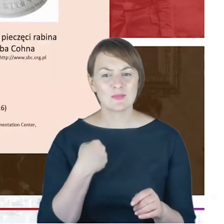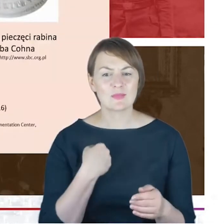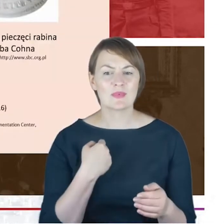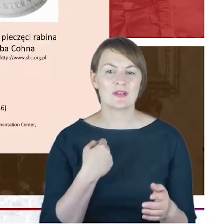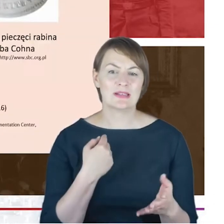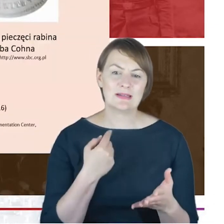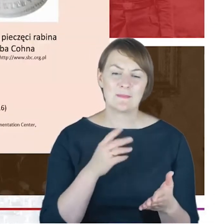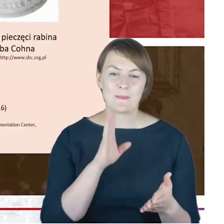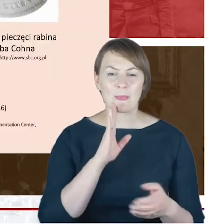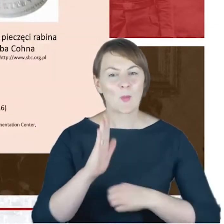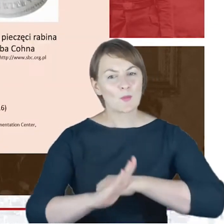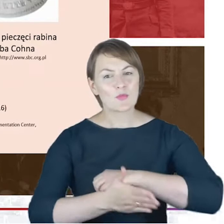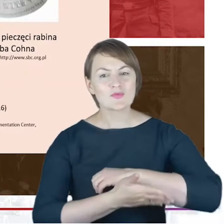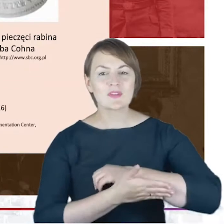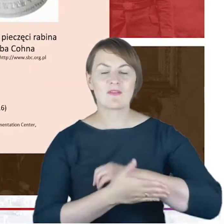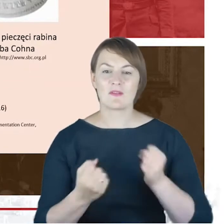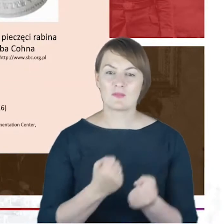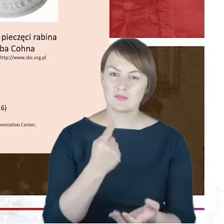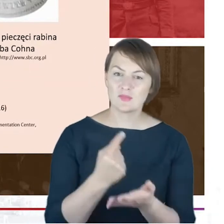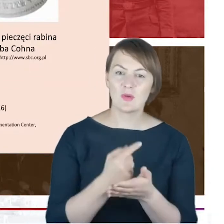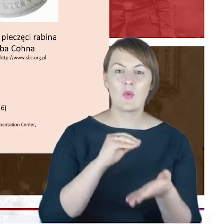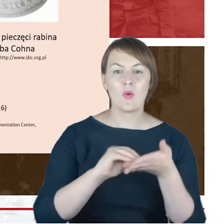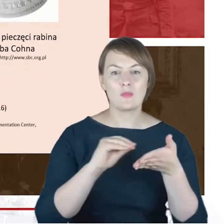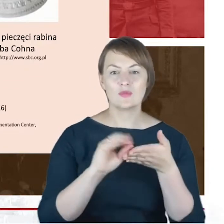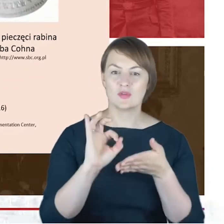powiedzieć, Drodzy Państwo, przychodząc do kolejnego slajdu,